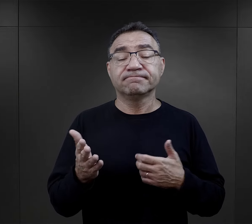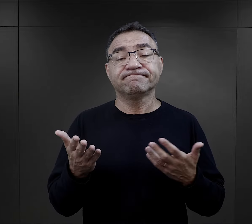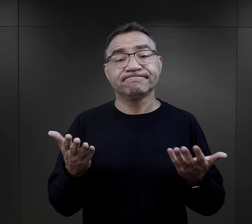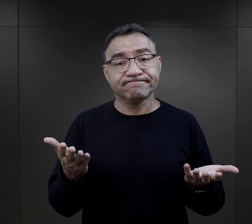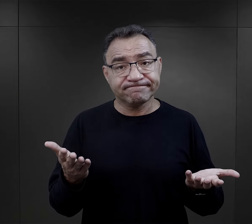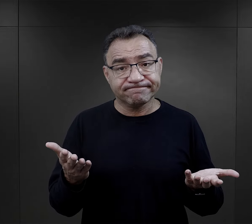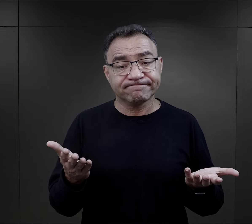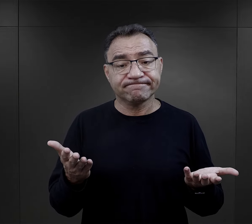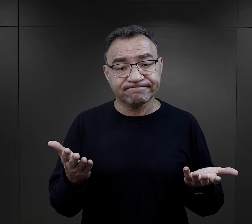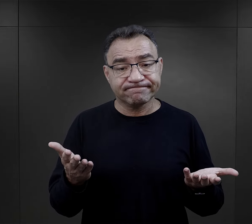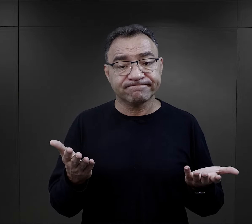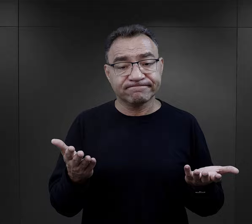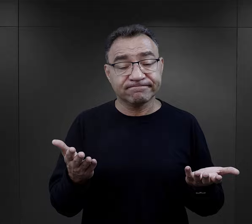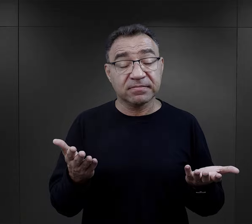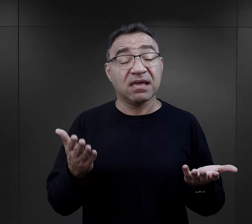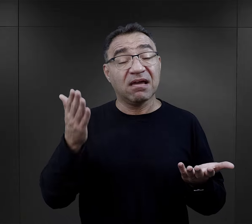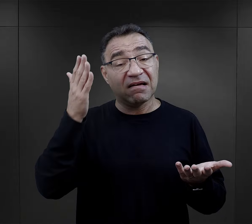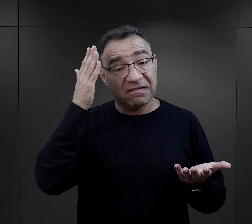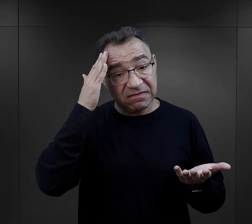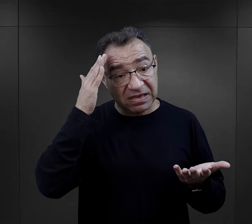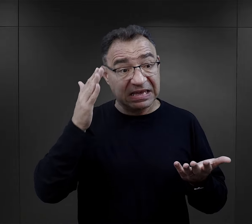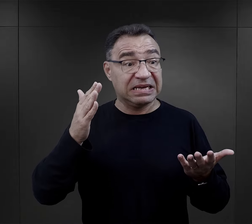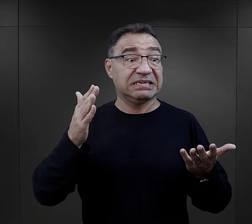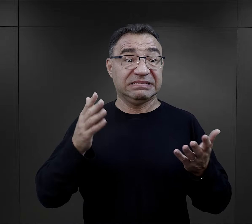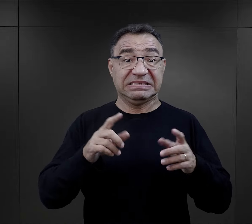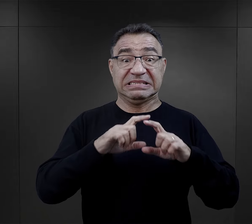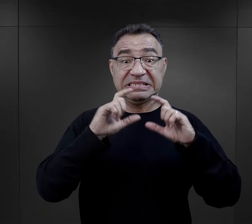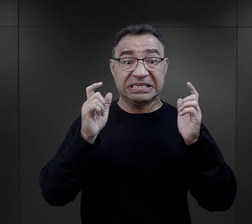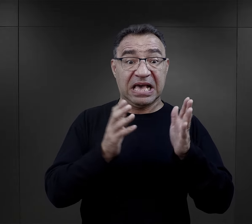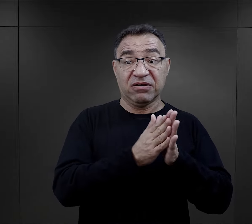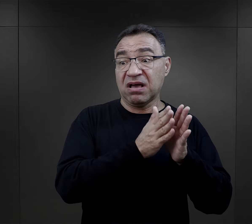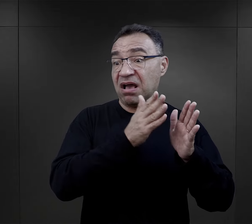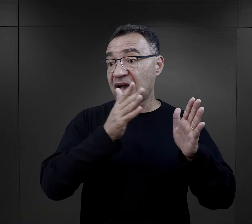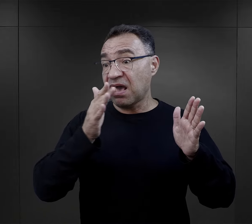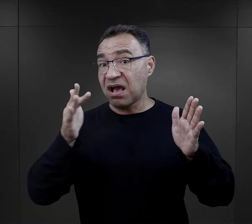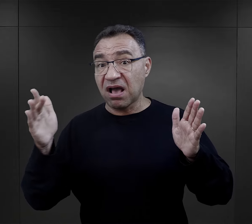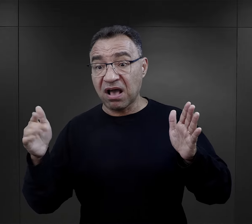no ale mając perspektywę całości swoich losów obozowych,